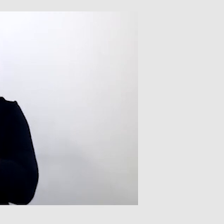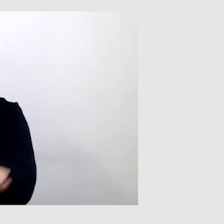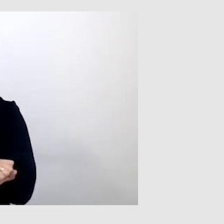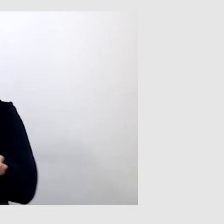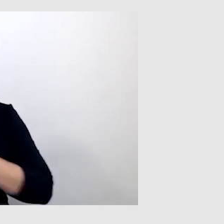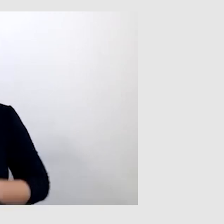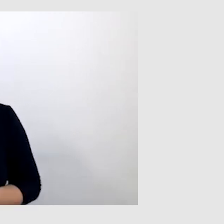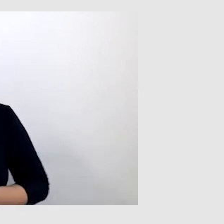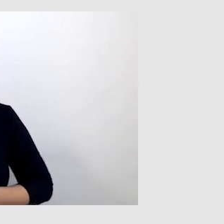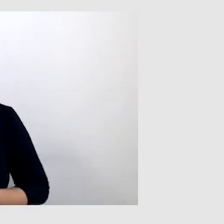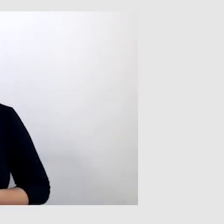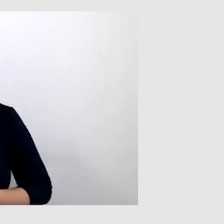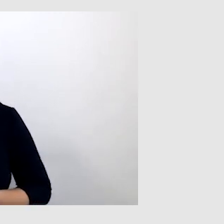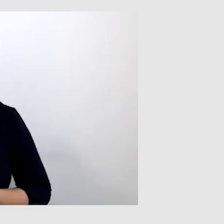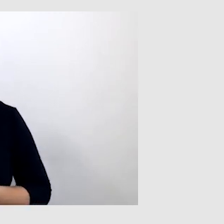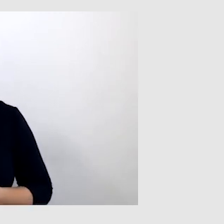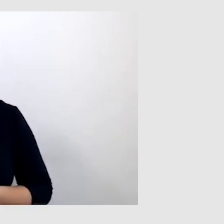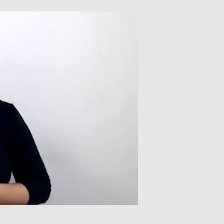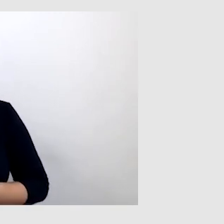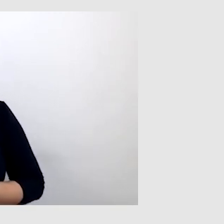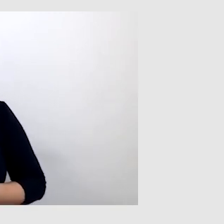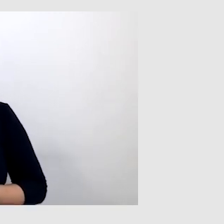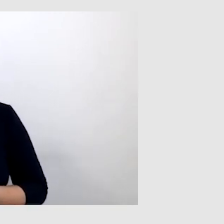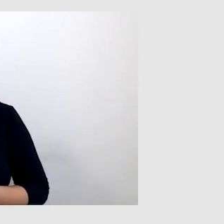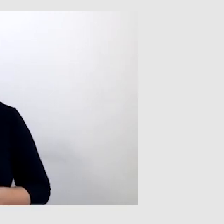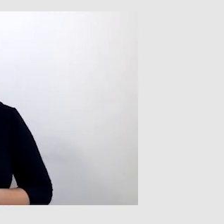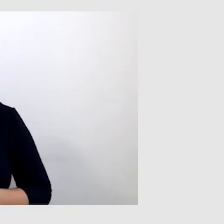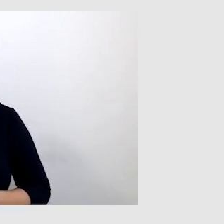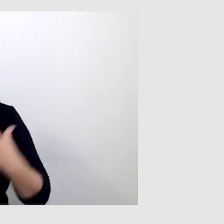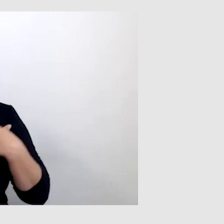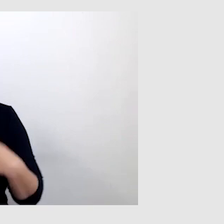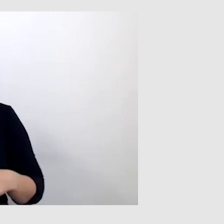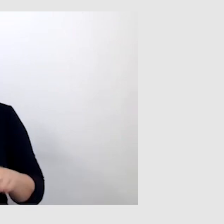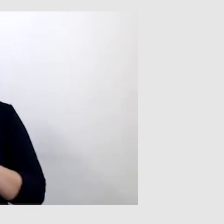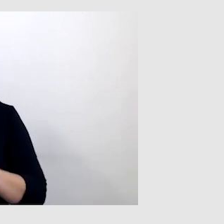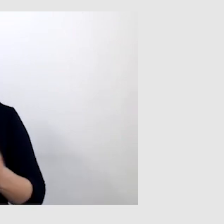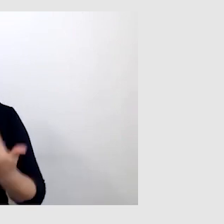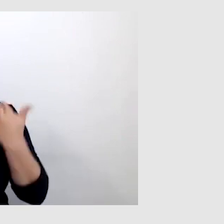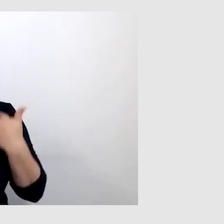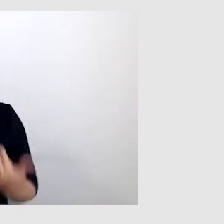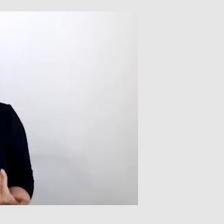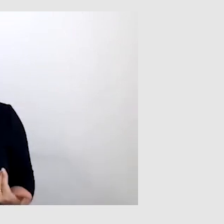Warto zwrócić uwagę, że osoby takie jak ja